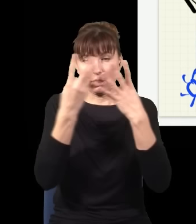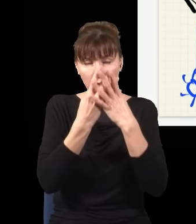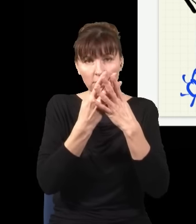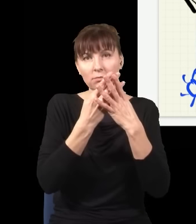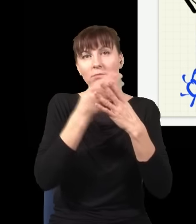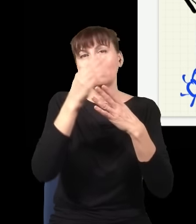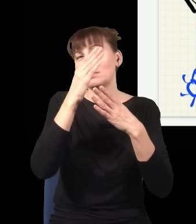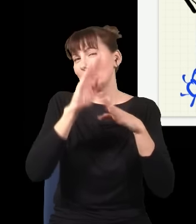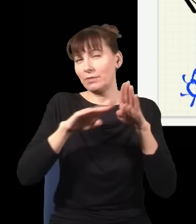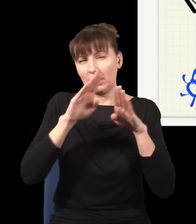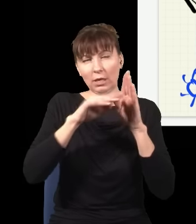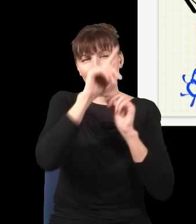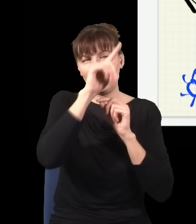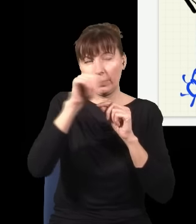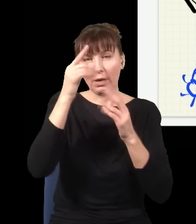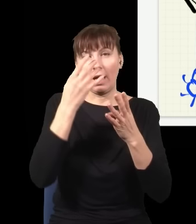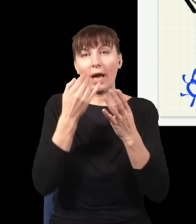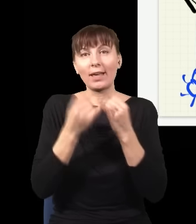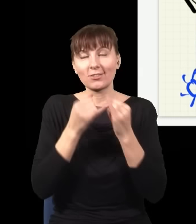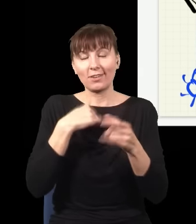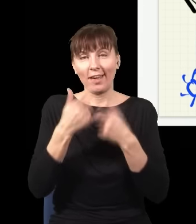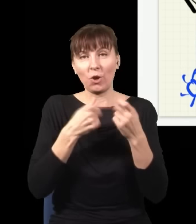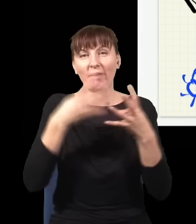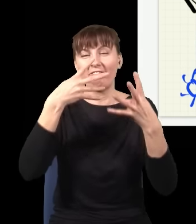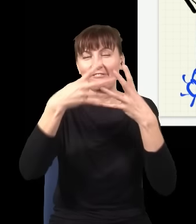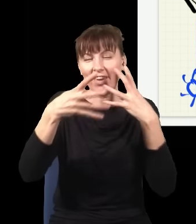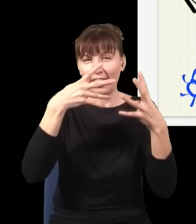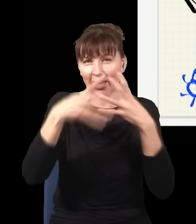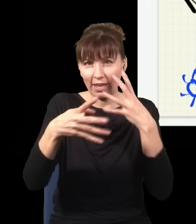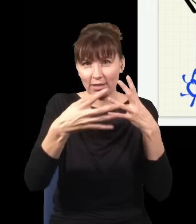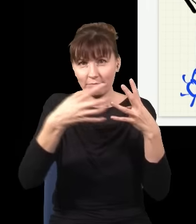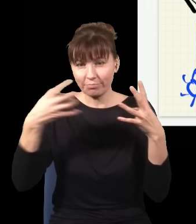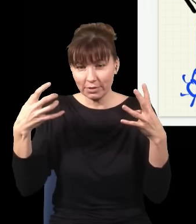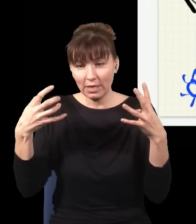ale jeżeli tylko odfiltruję sobie tę połowę wydarzeń, gdzie ten dolny foton trafił do tego detektora,